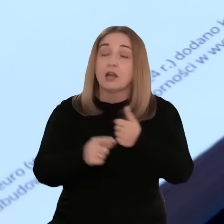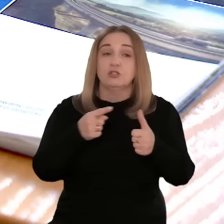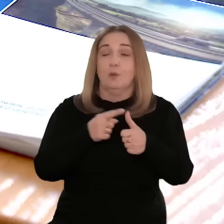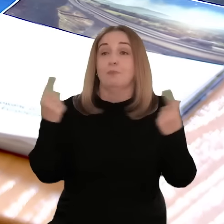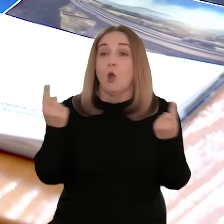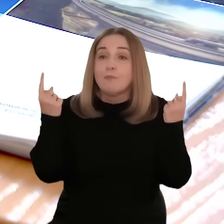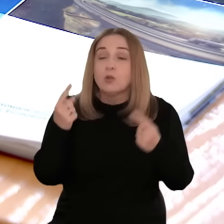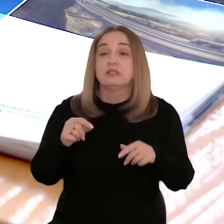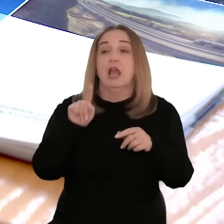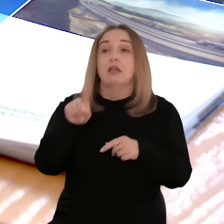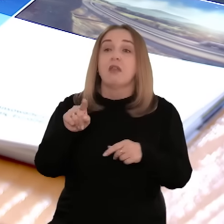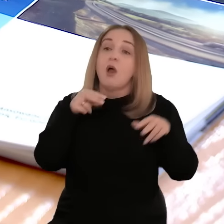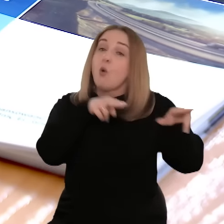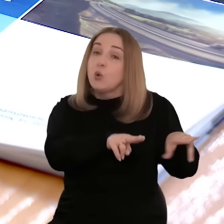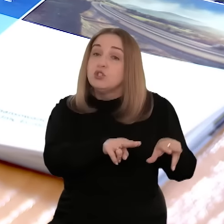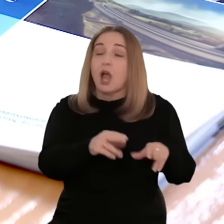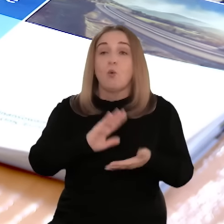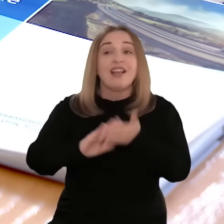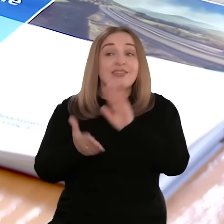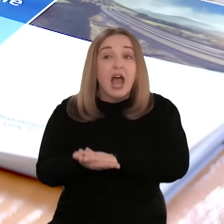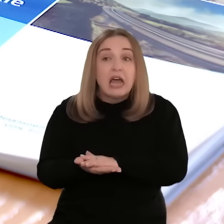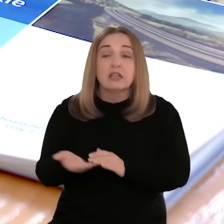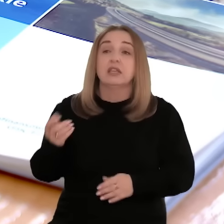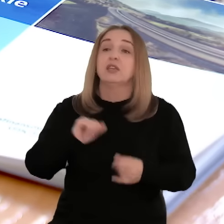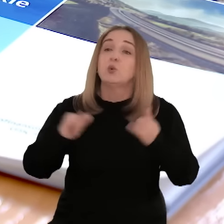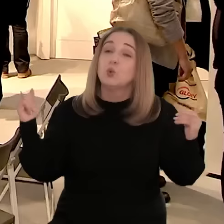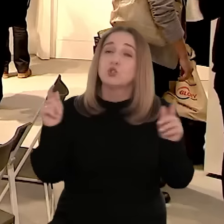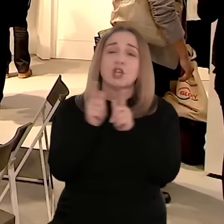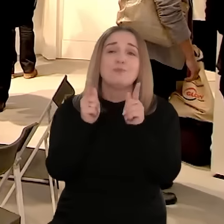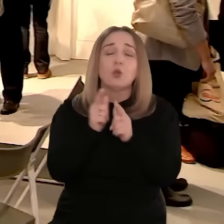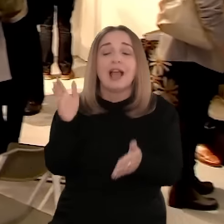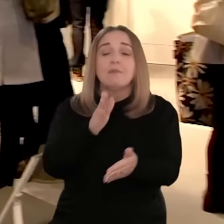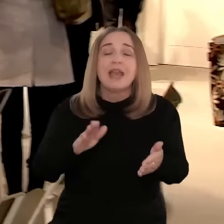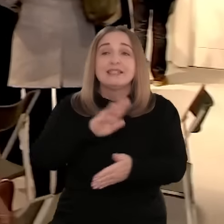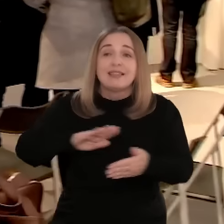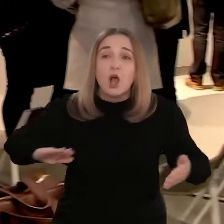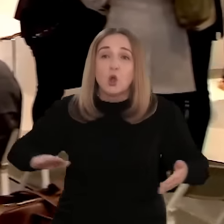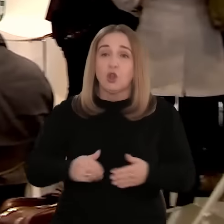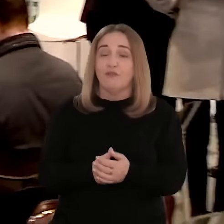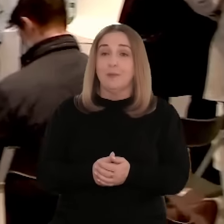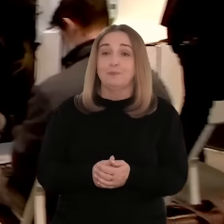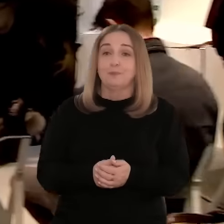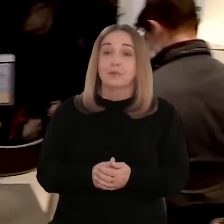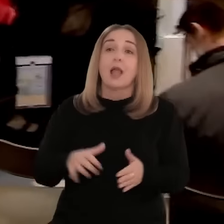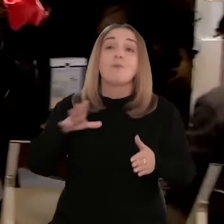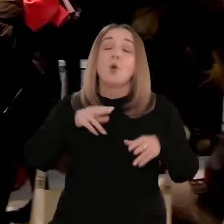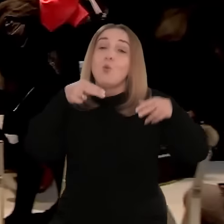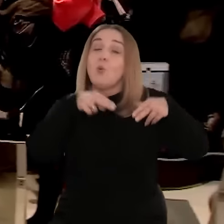zapewniających wsparcie m.in. w promocji branży, np. przez udział w targach, misjach gospodarczych czy spotkaniach